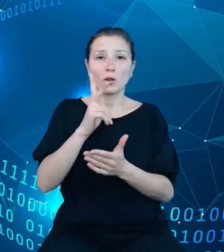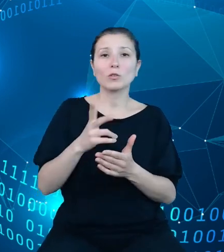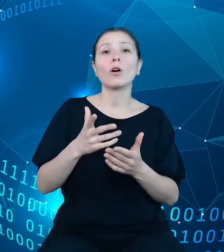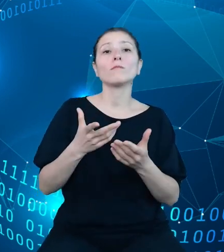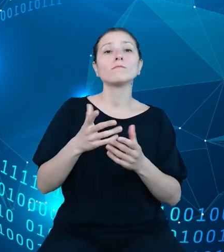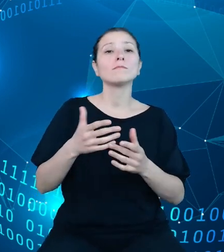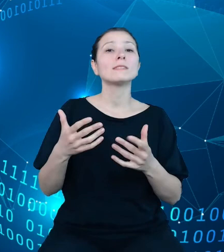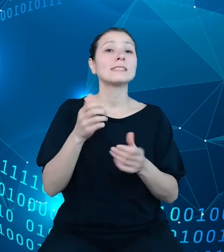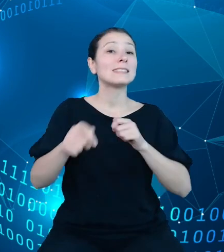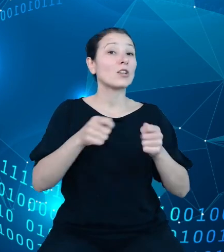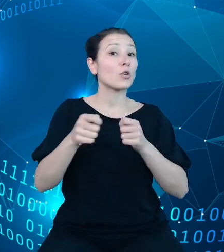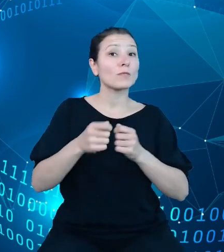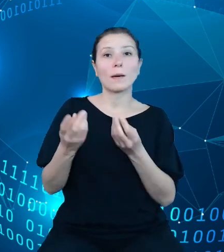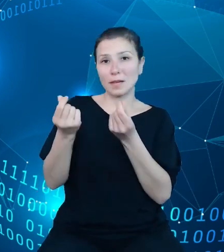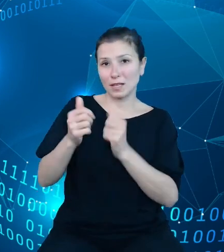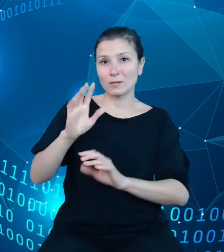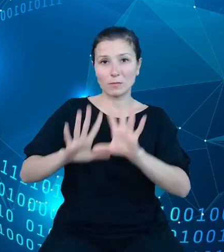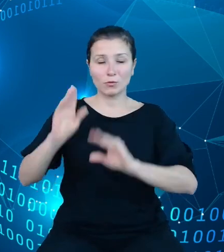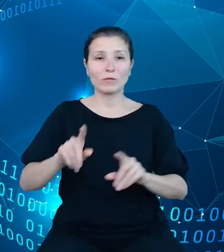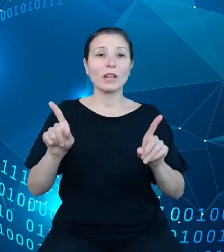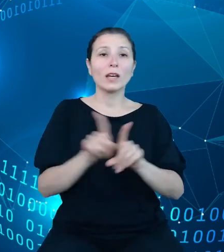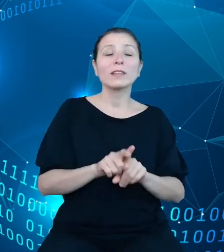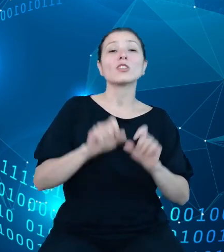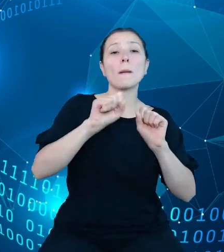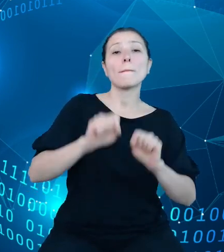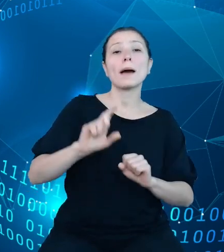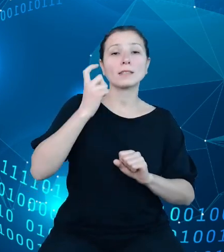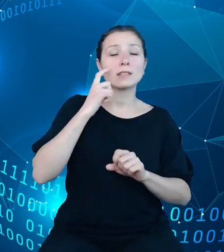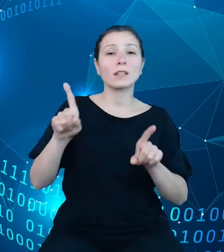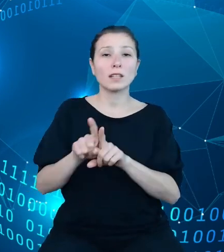Finansów w zakresie realizacji między innymi następujących procesów.